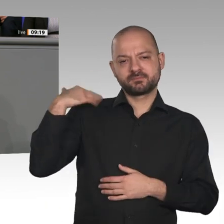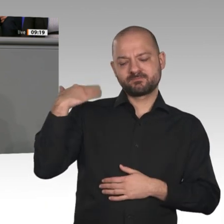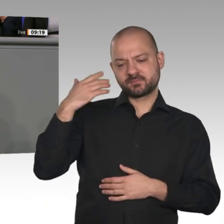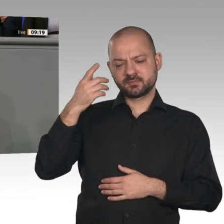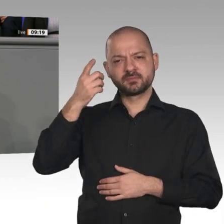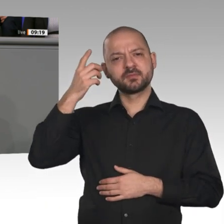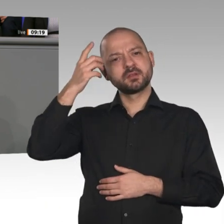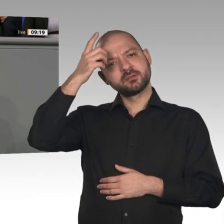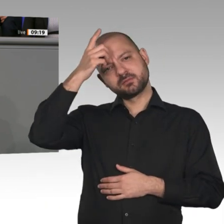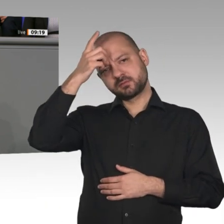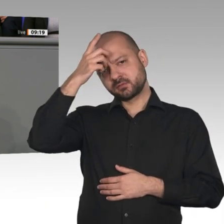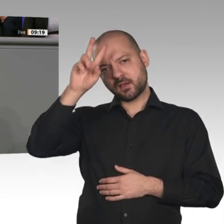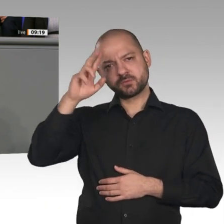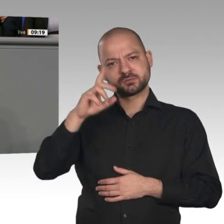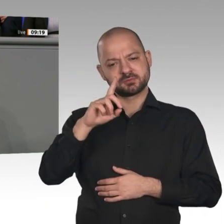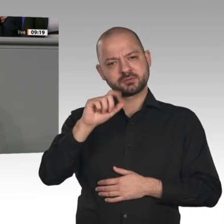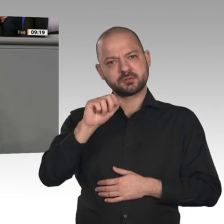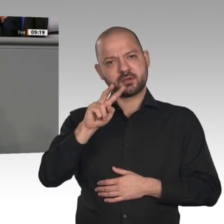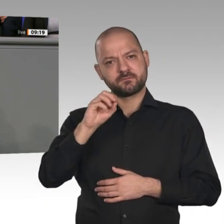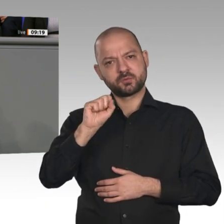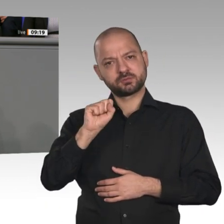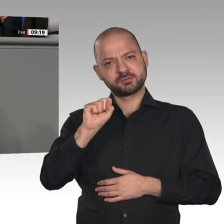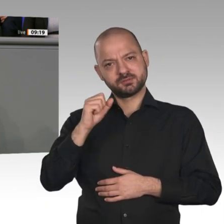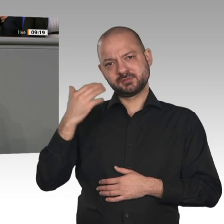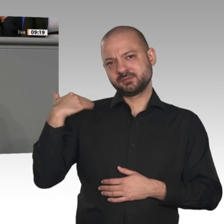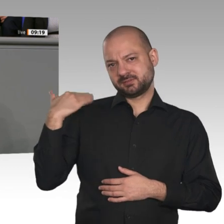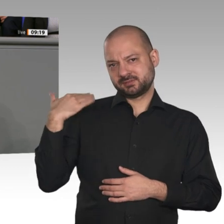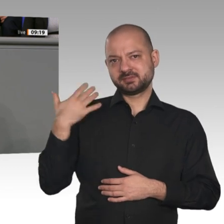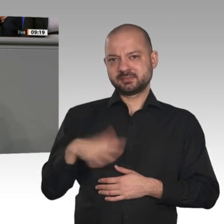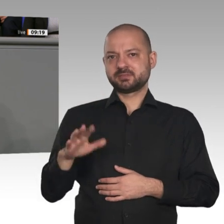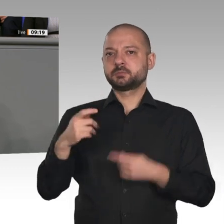gigantischem, historischem Ausmaß“. Das waren ihre Worte. Diese